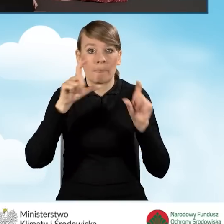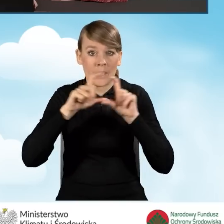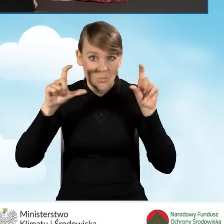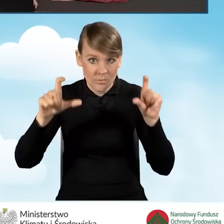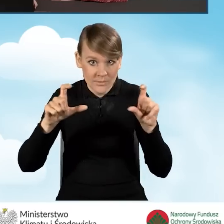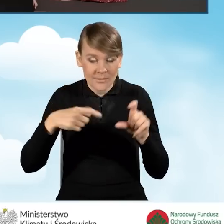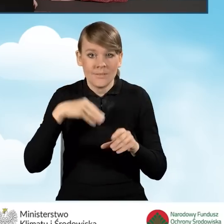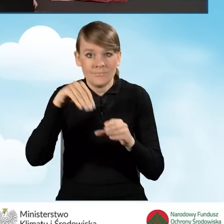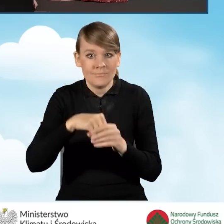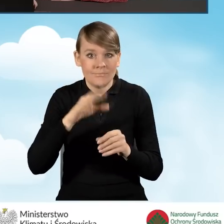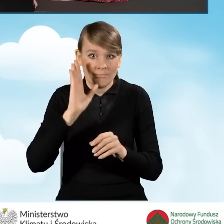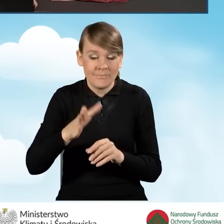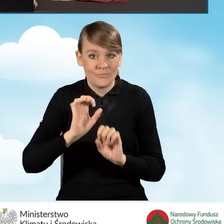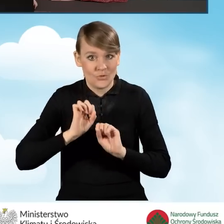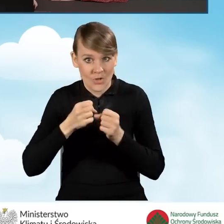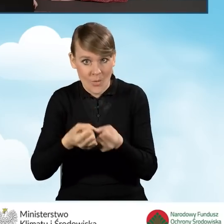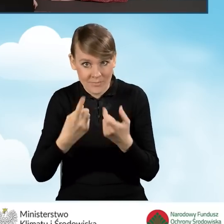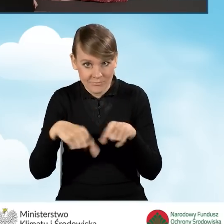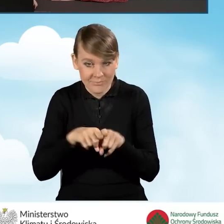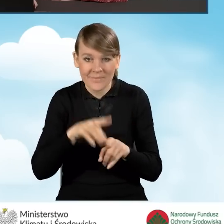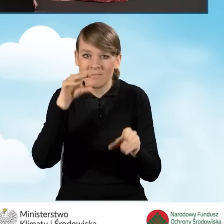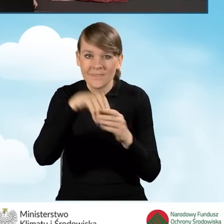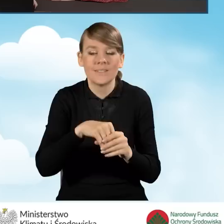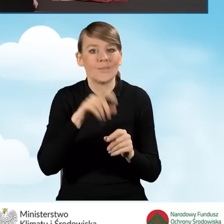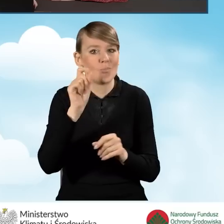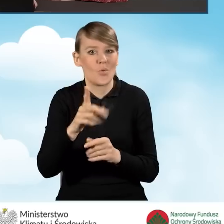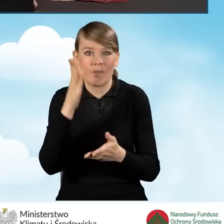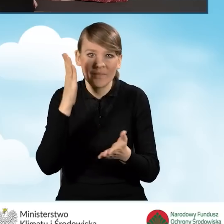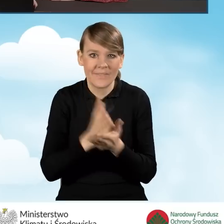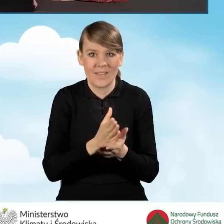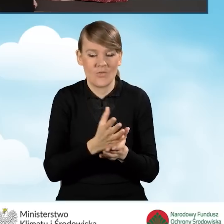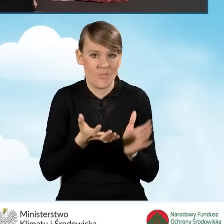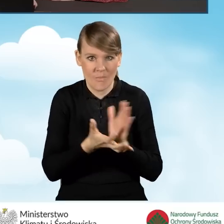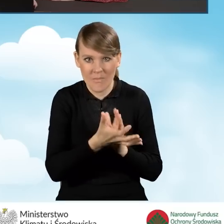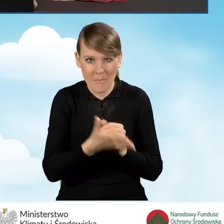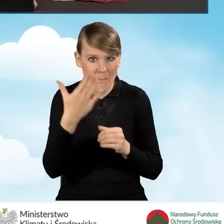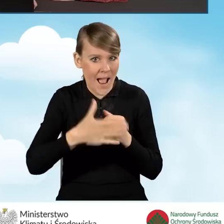w którym realizować będziemy przedsięwzięcie, znajdują się wyłącznie źródła ciepła na paliwo stałe,